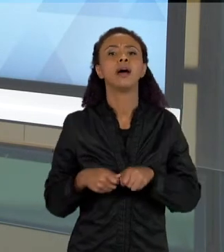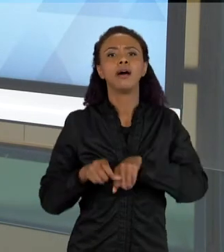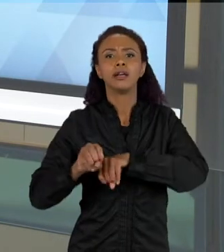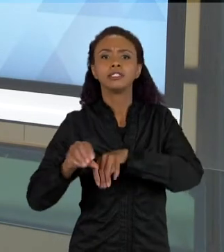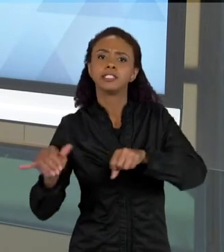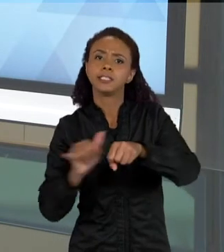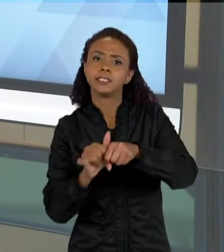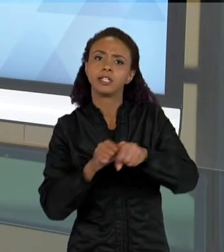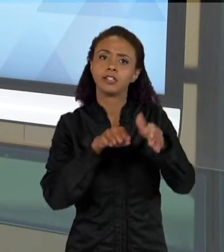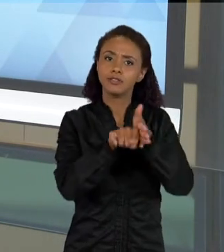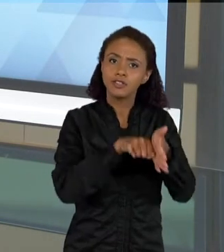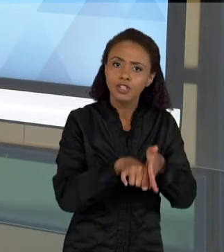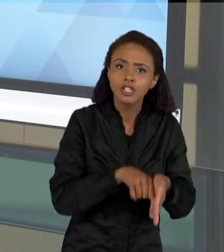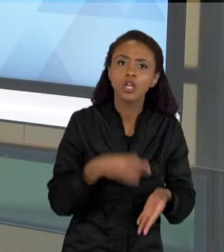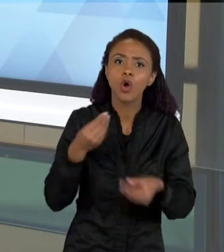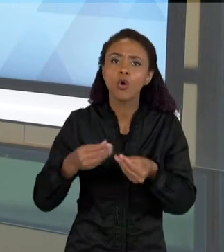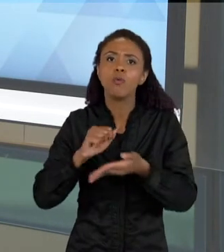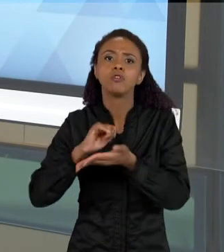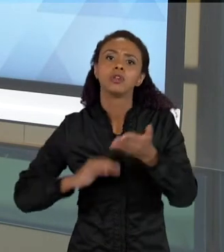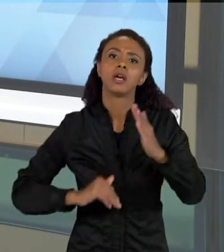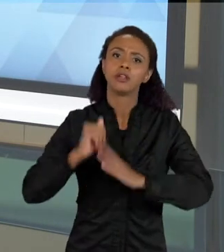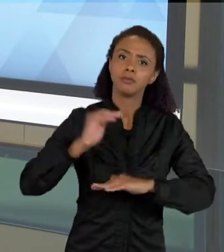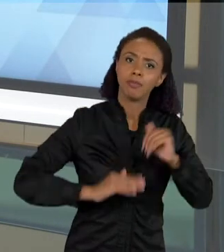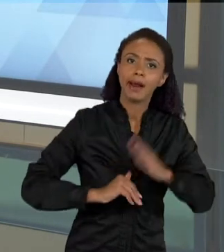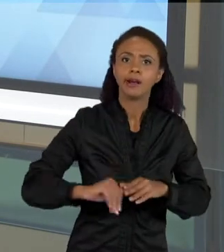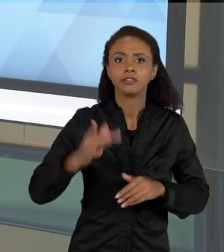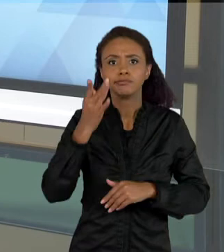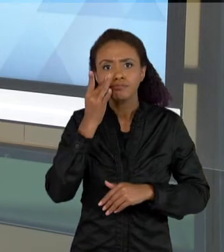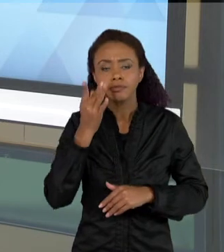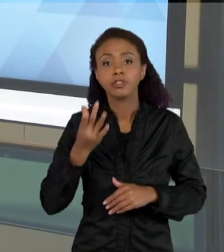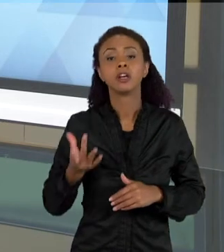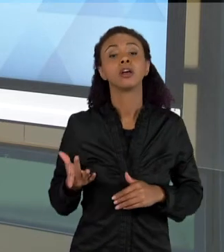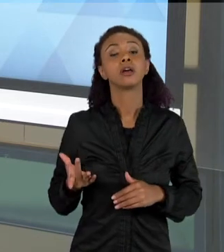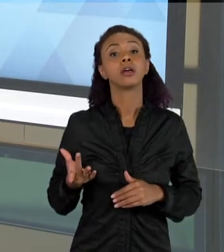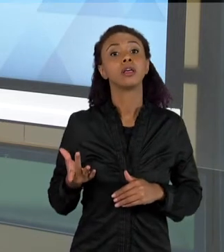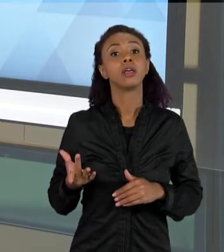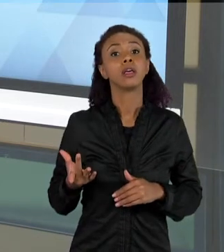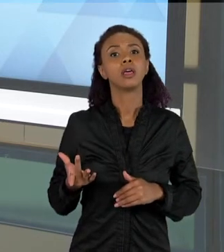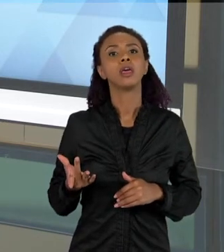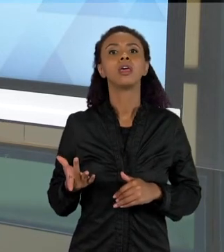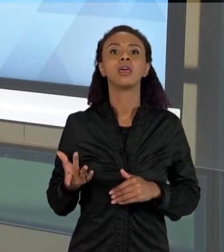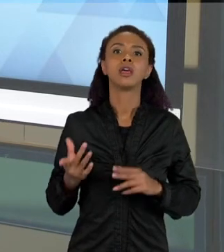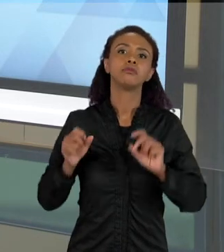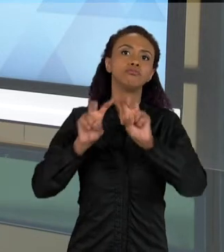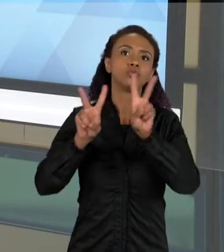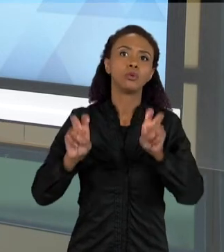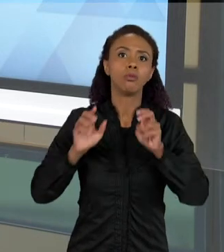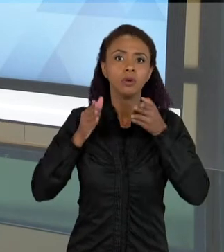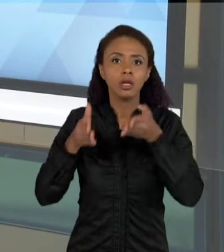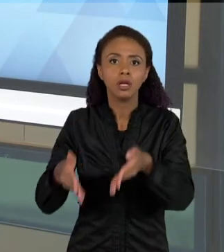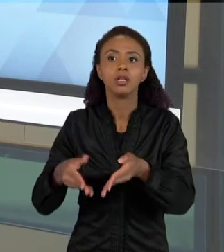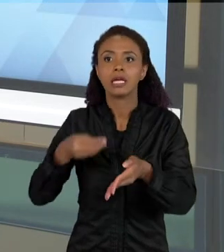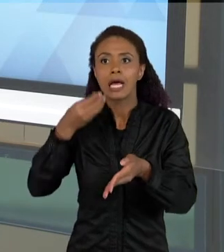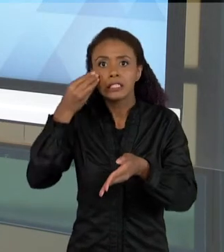E ATIVIDADES PRATICAS TANTO REFERENTES À EXPERIMENTAÇÃO, QUANTO À PRODUÇÃO DA